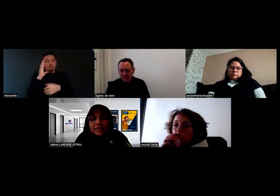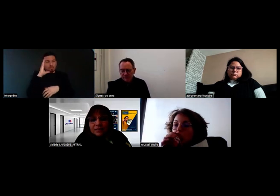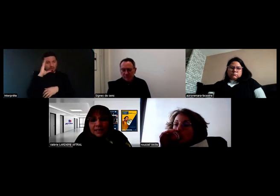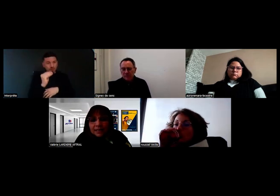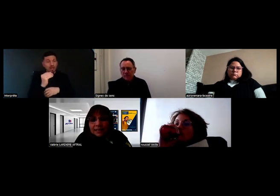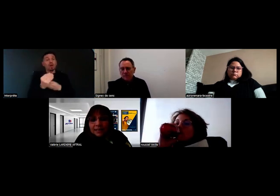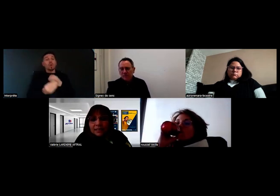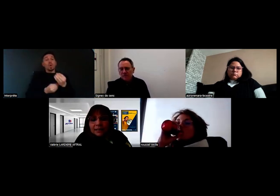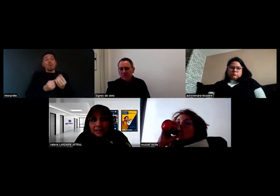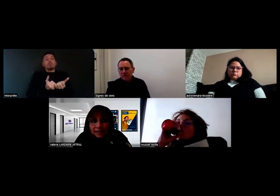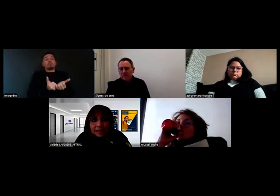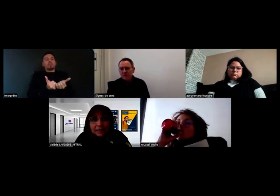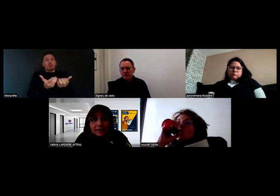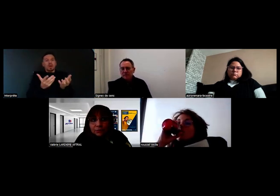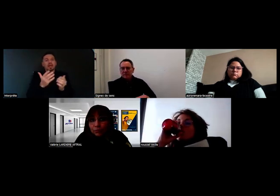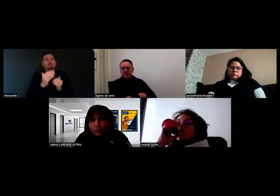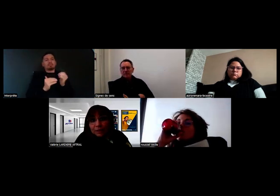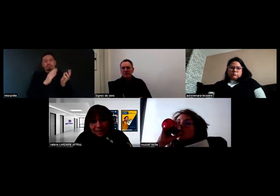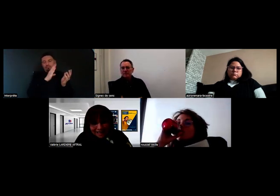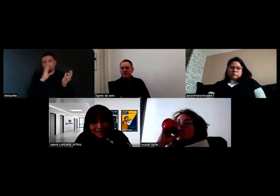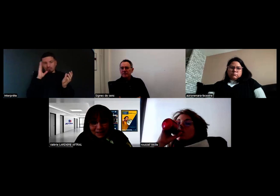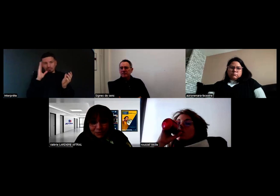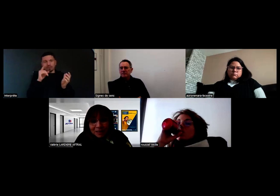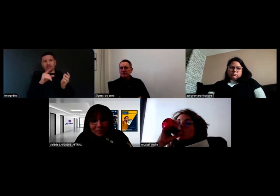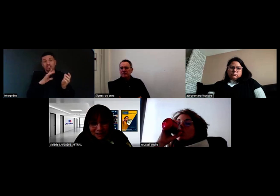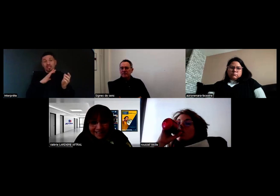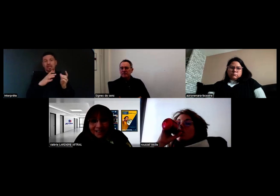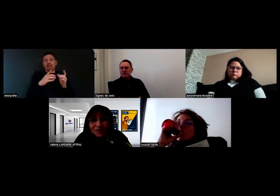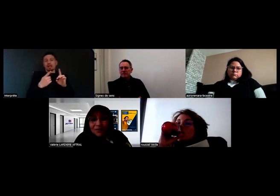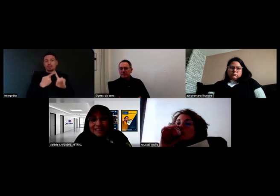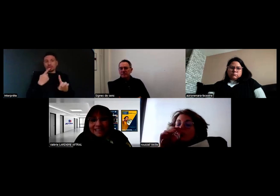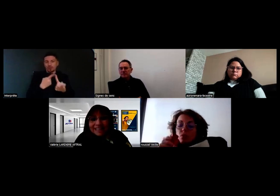Elle est indiquée, donc nécessaire et donc imposée,